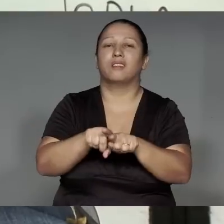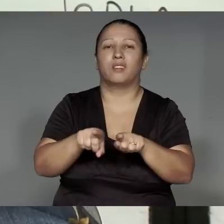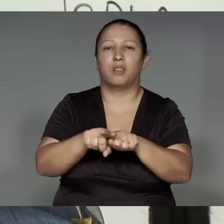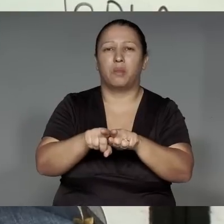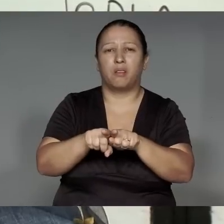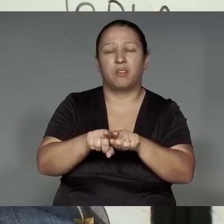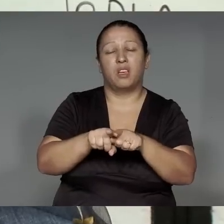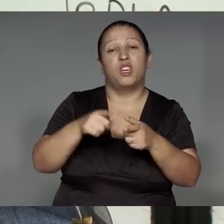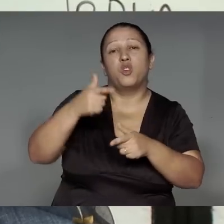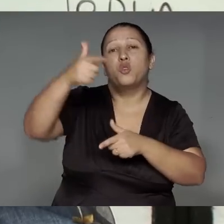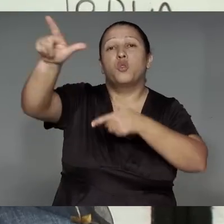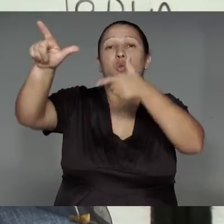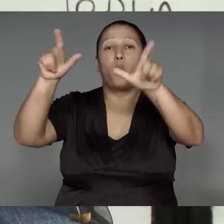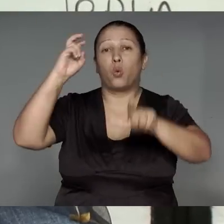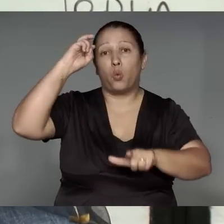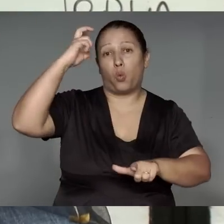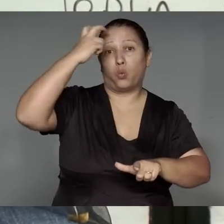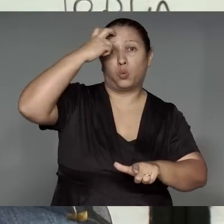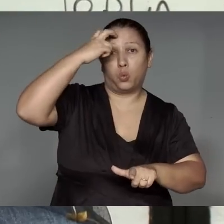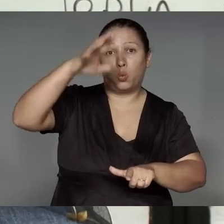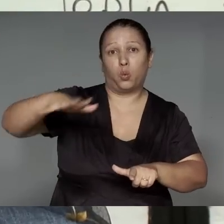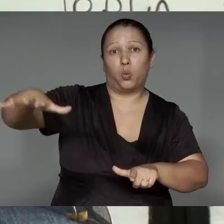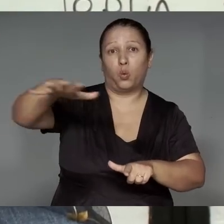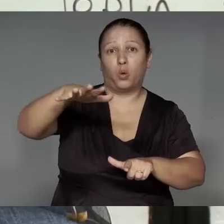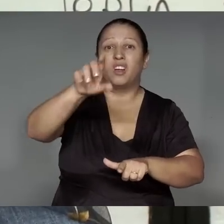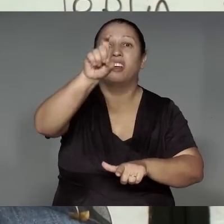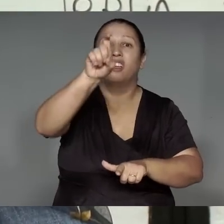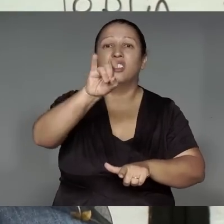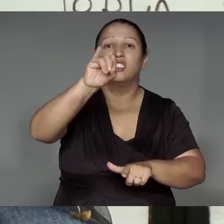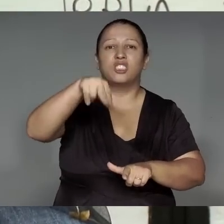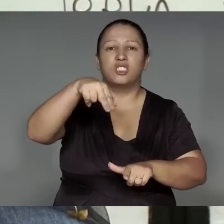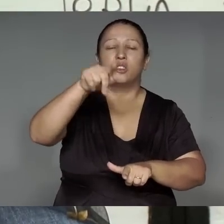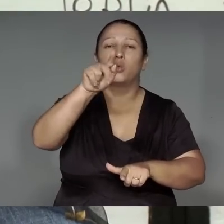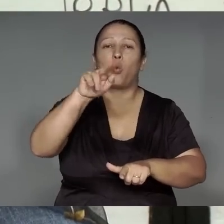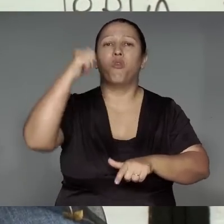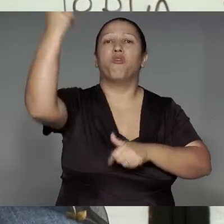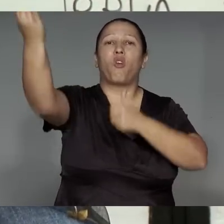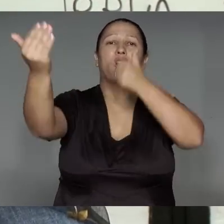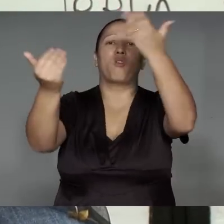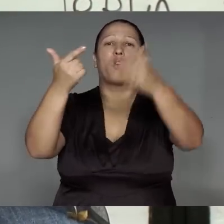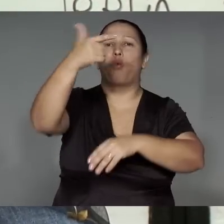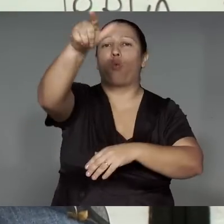Amomen oporomo’e͂ma’e͂a, tytewat, Xingupe tete yman